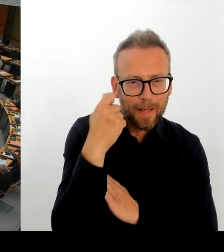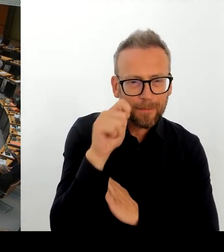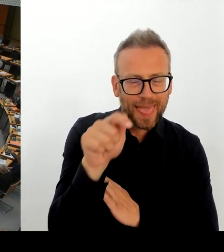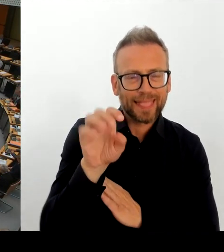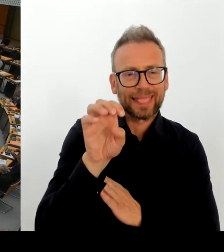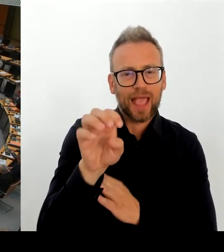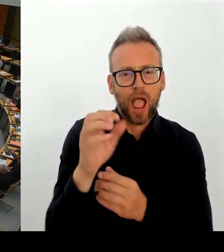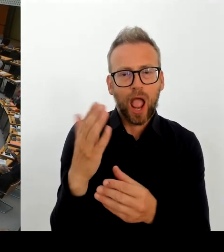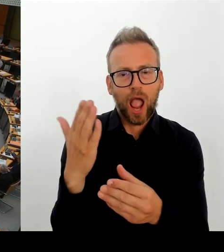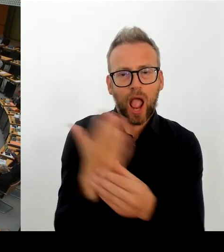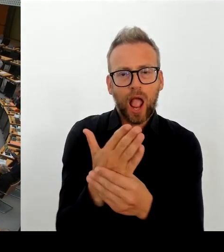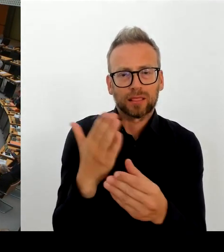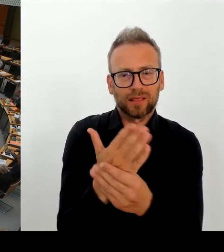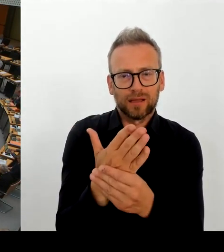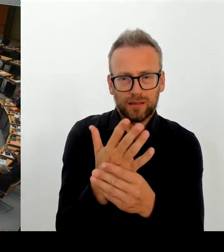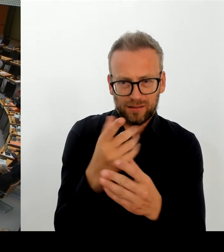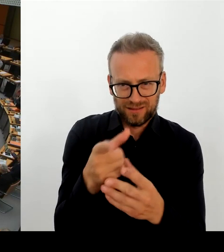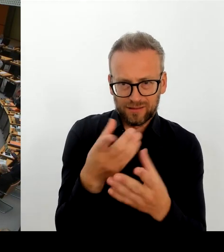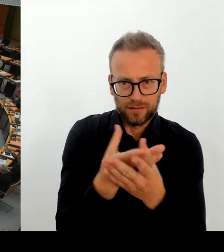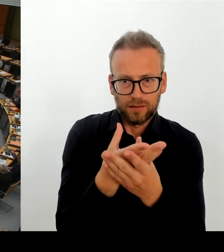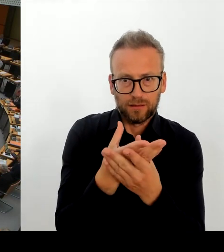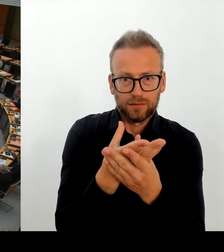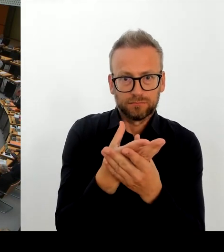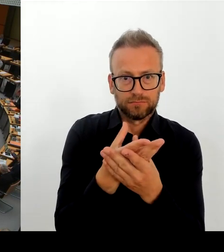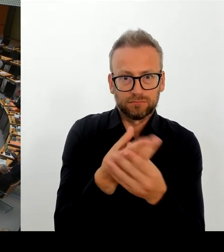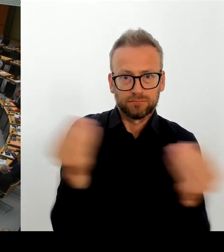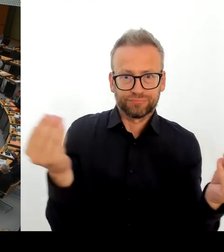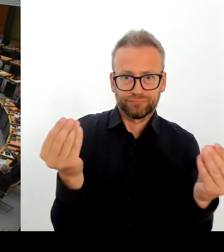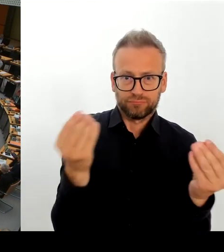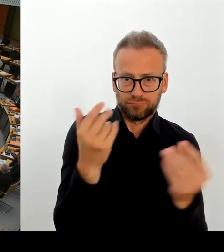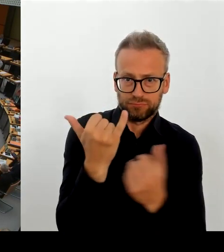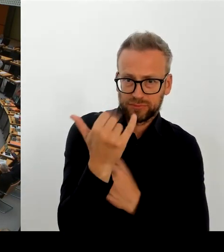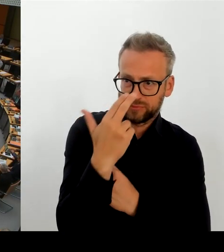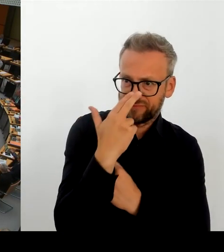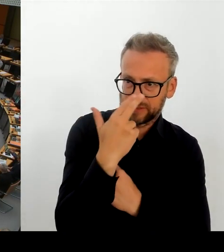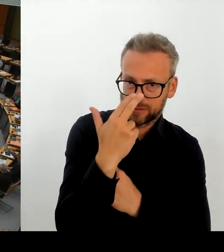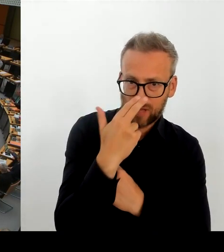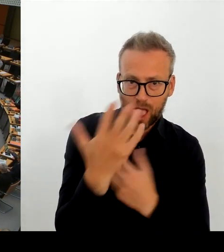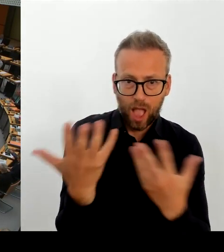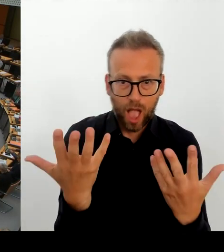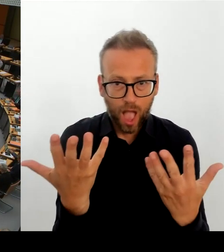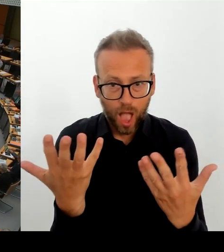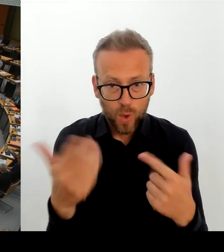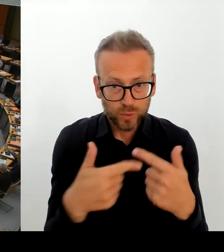(Rednerwechsel) Herr Regierender Bürgermeister, bitte schön. (Rednerwechsel) Frau Präsidentin! Herr Kollege Ziller!